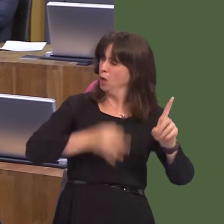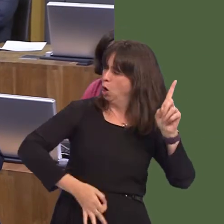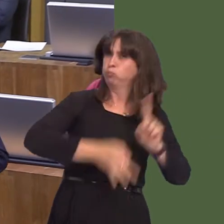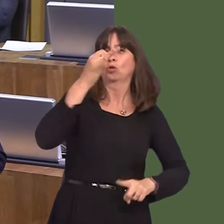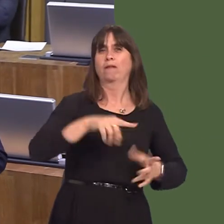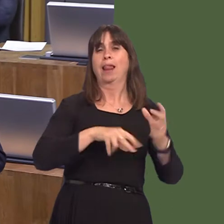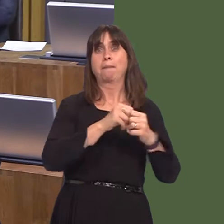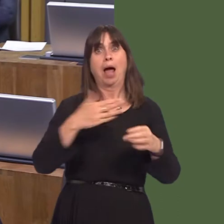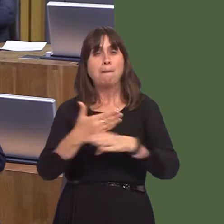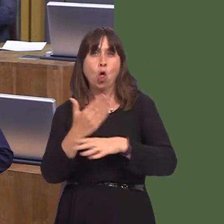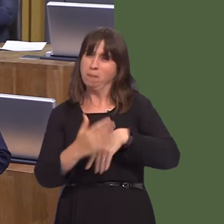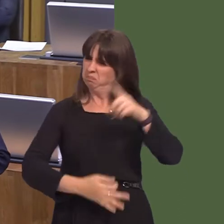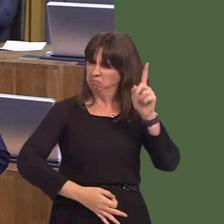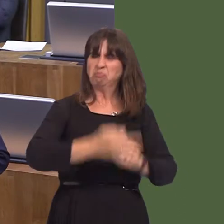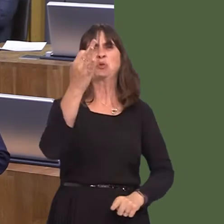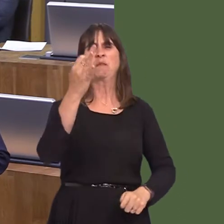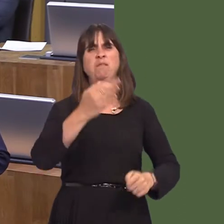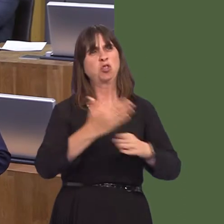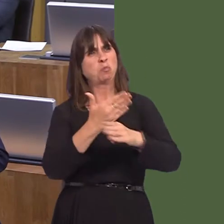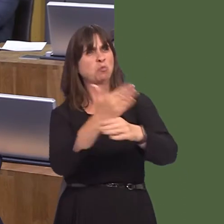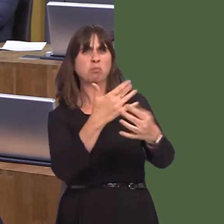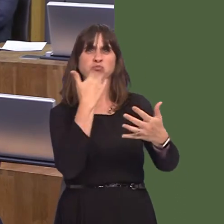You look at employment, you look at unemployment figures and how low they are, you look at